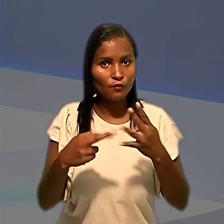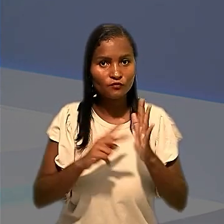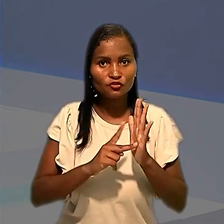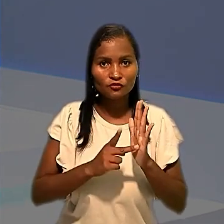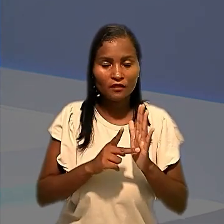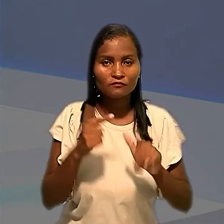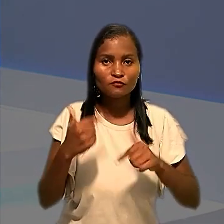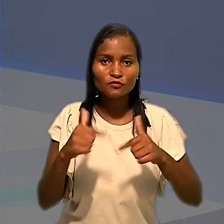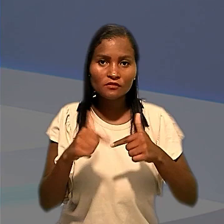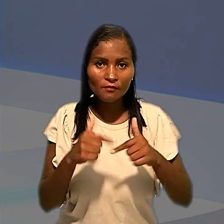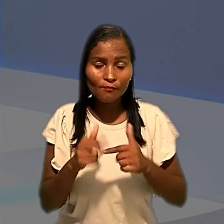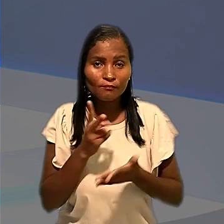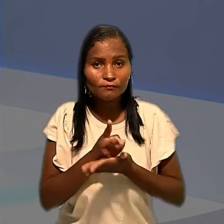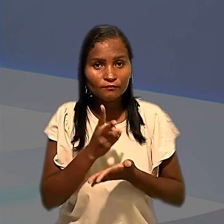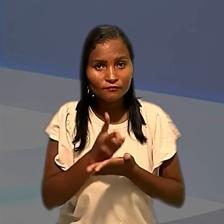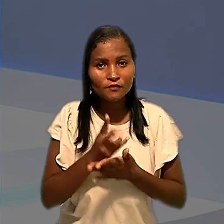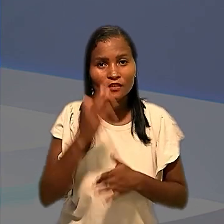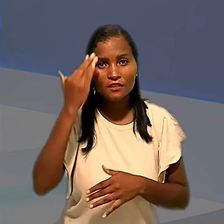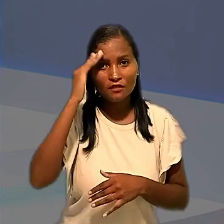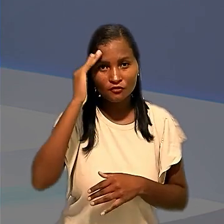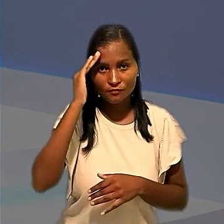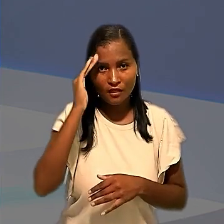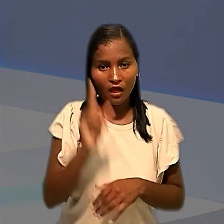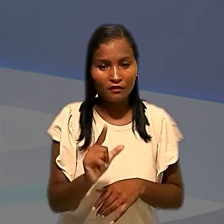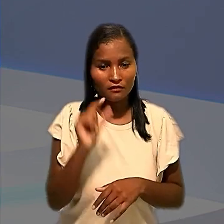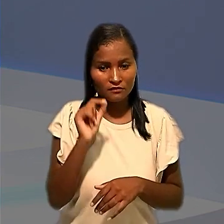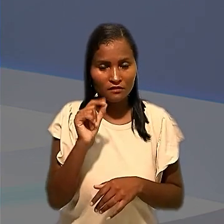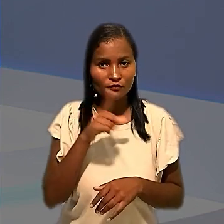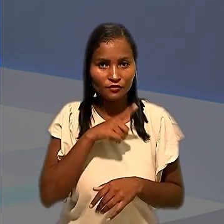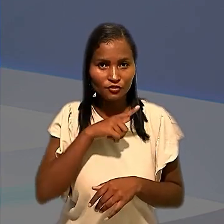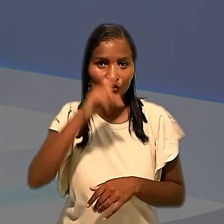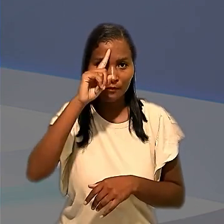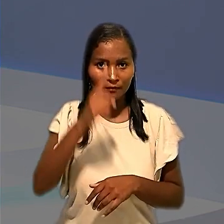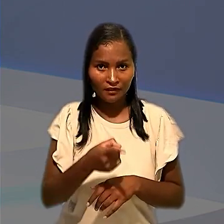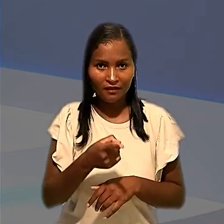Trabalhadores e ficou mantido o entendimento de que a decisão que havia determinado a